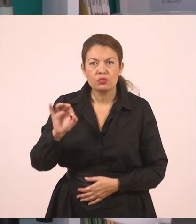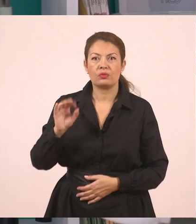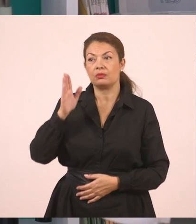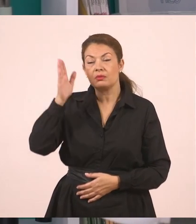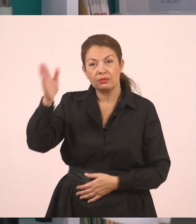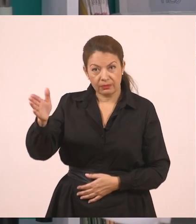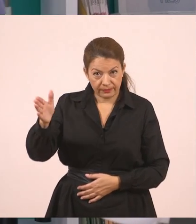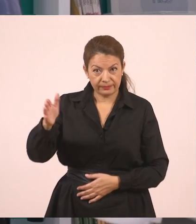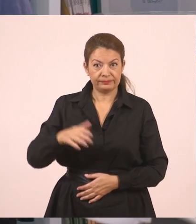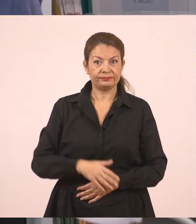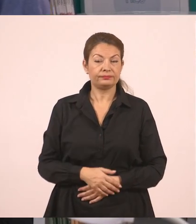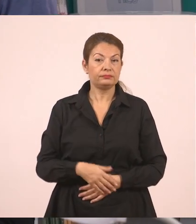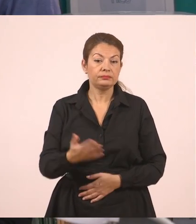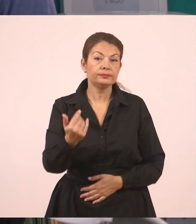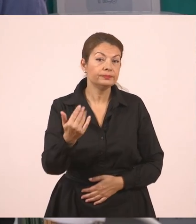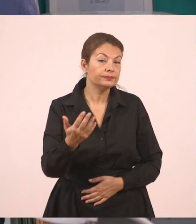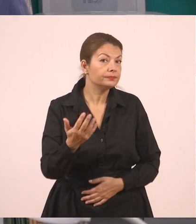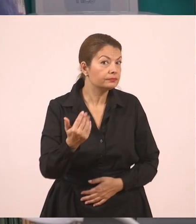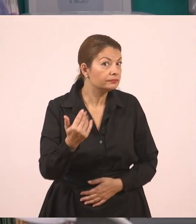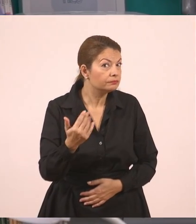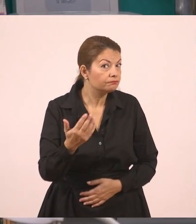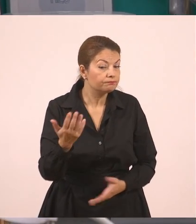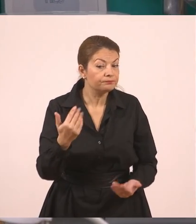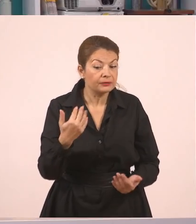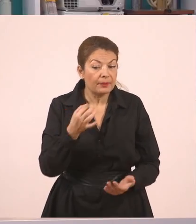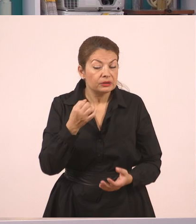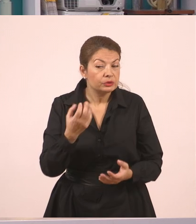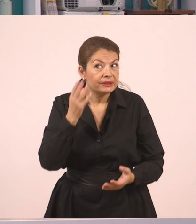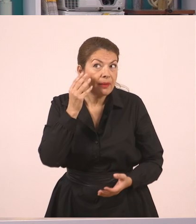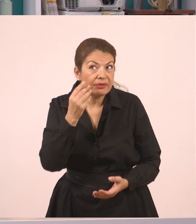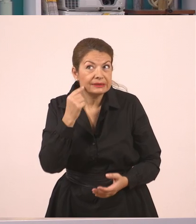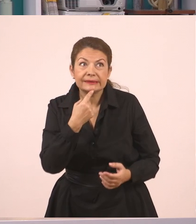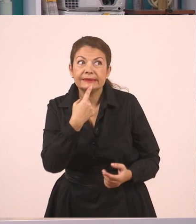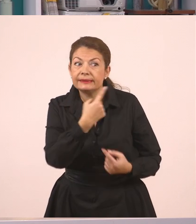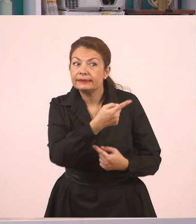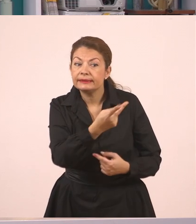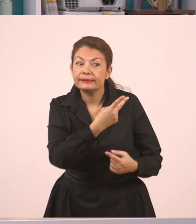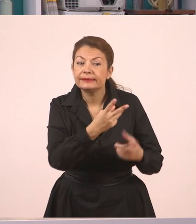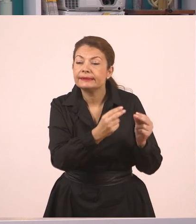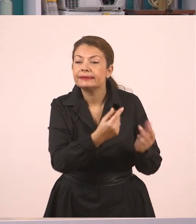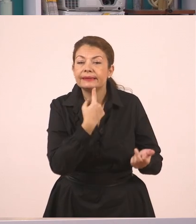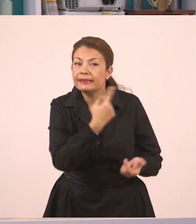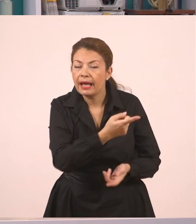Ναι, ναι για λέγε μου, ναι, για λέγε, έμαθες τίποτα; Έμαθα! Η μητέρα ρώτησε τον Γιάννη πού θα πάει διακοπές.